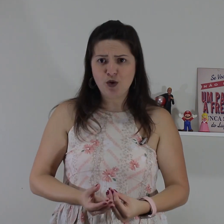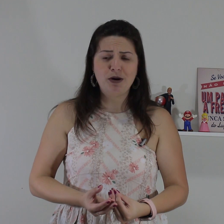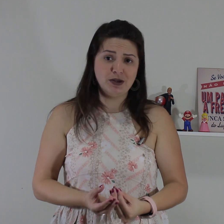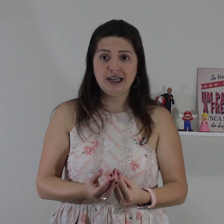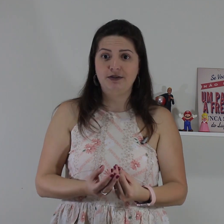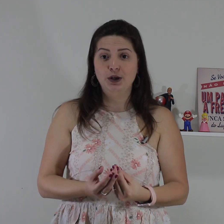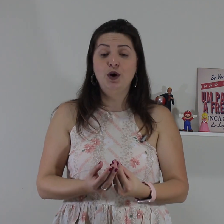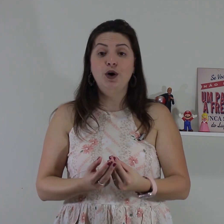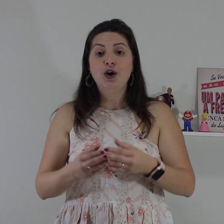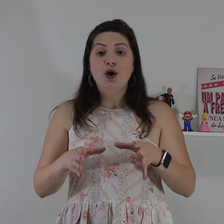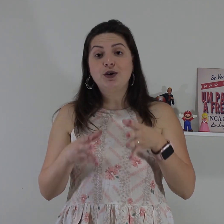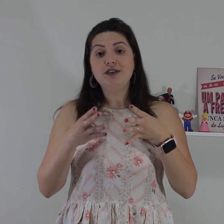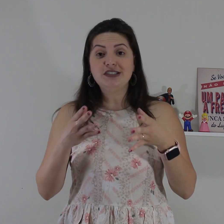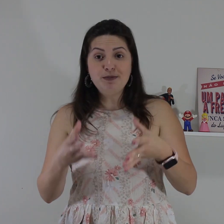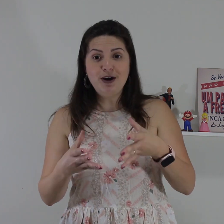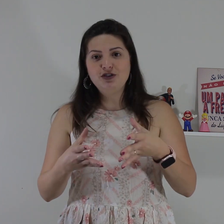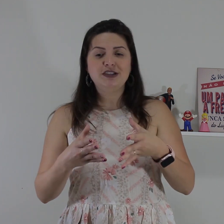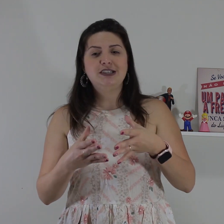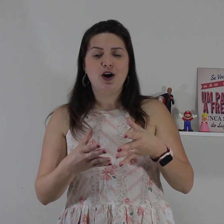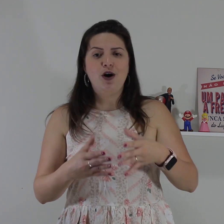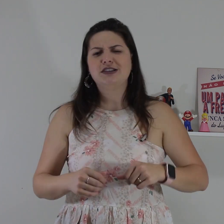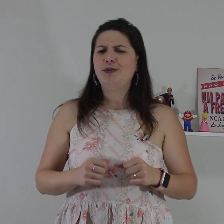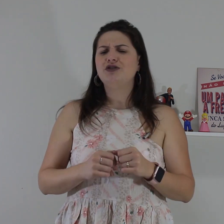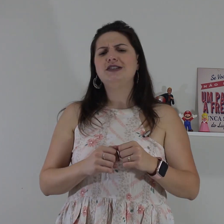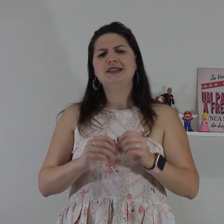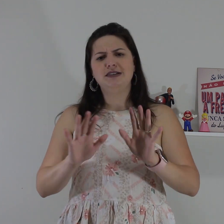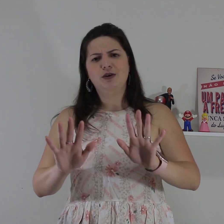entendeu alguma coisa que ele falou oque você pode fazer ó você pode fazer